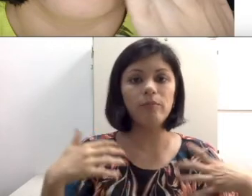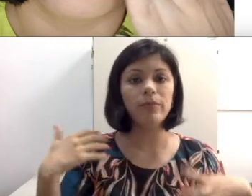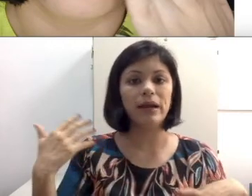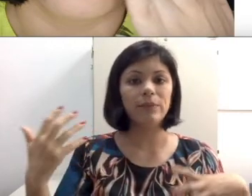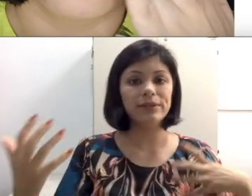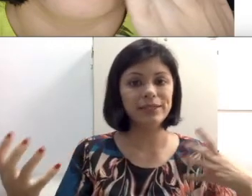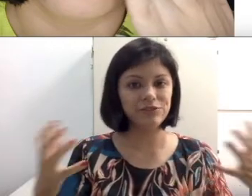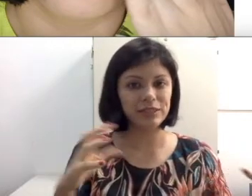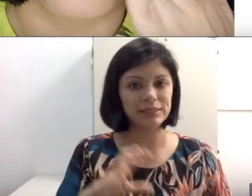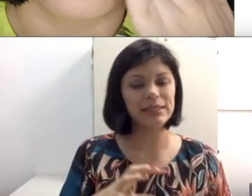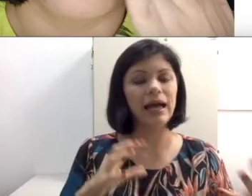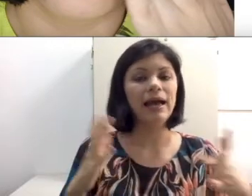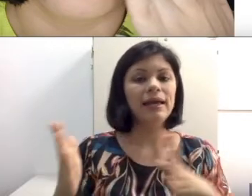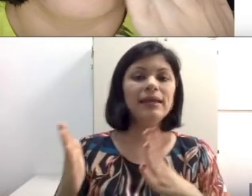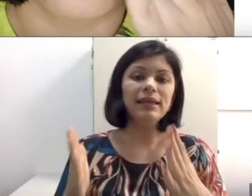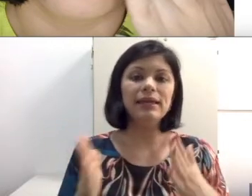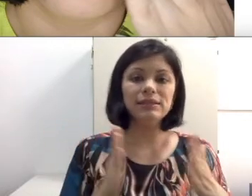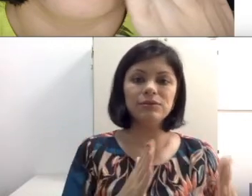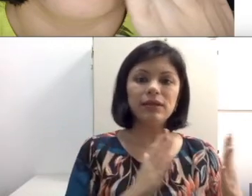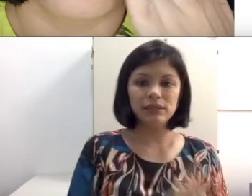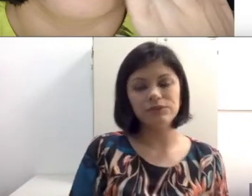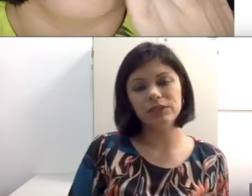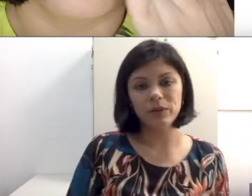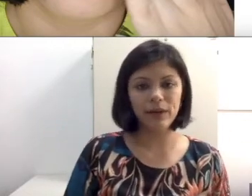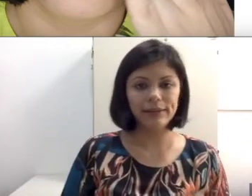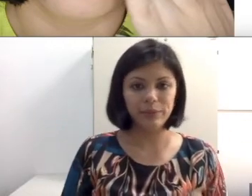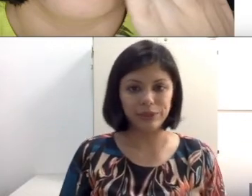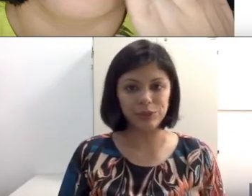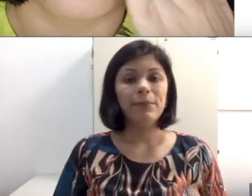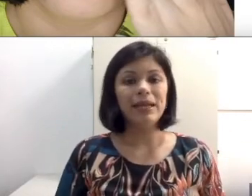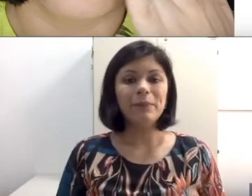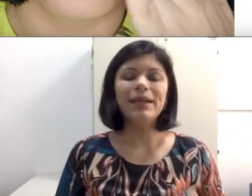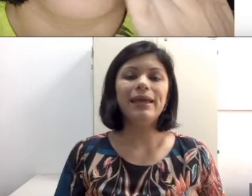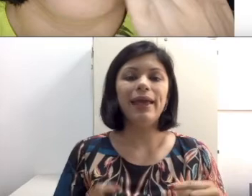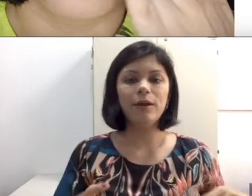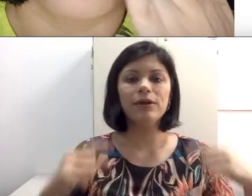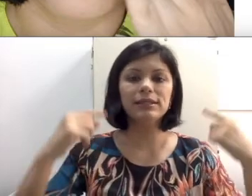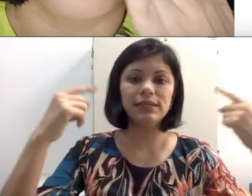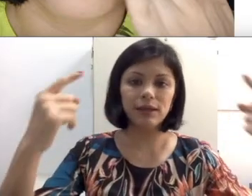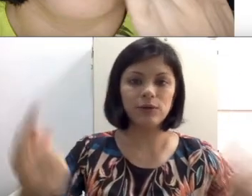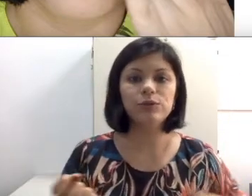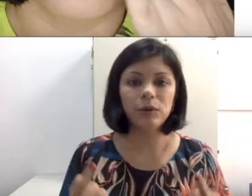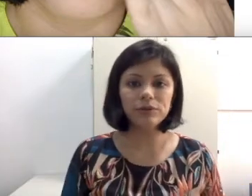para poder diferenciar e executar corretamente. Porém, para ele reconhecer quando uma outra